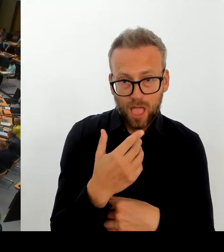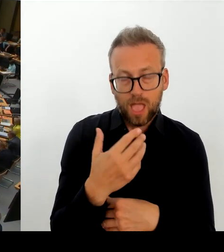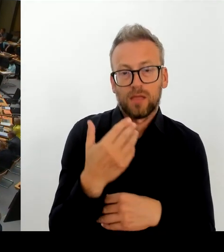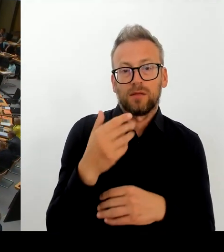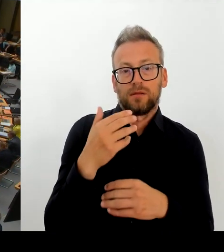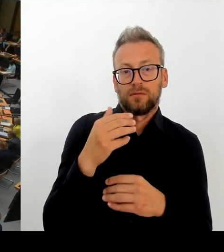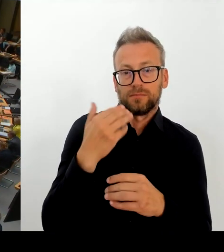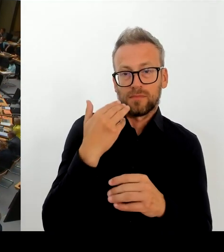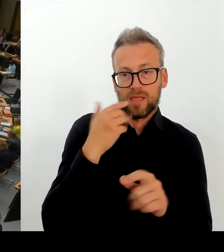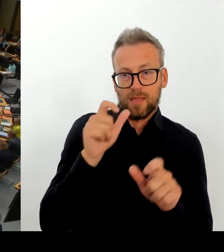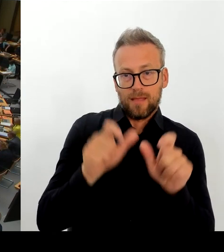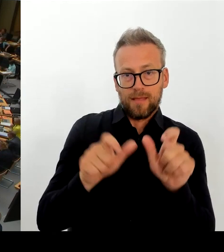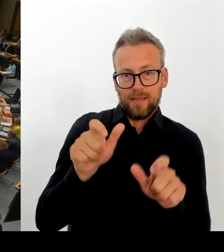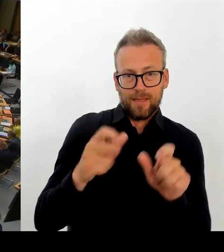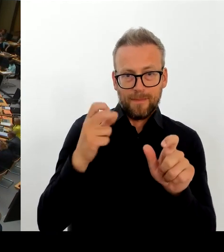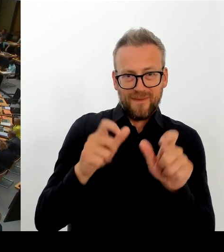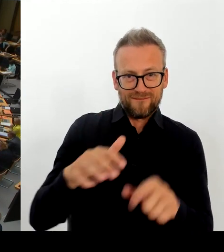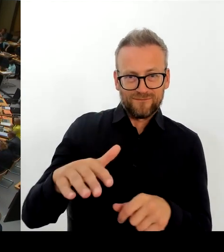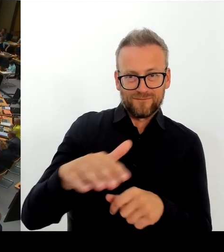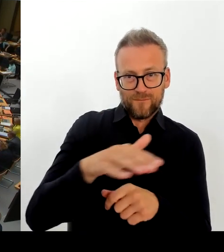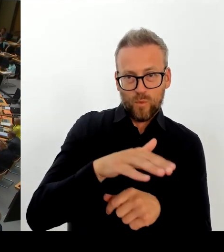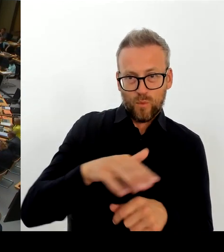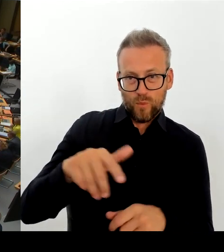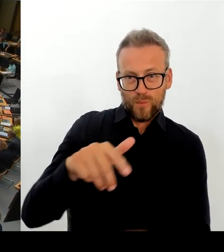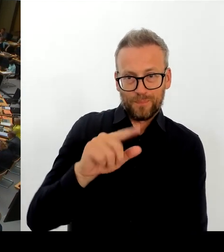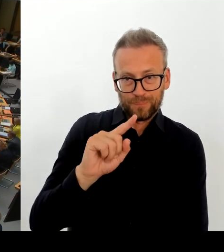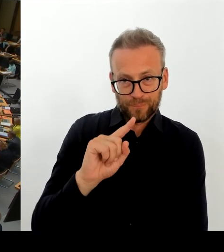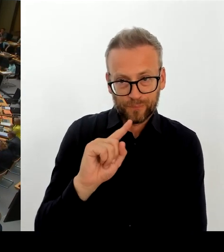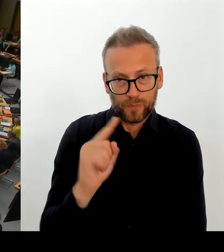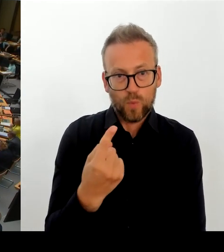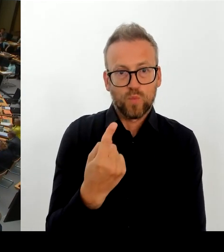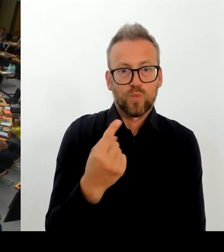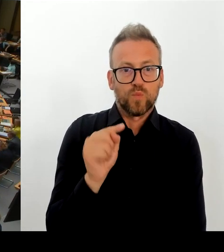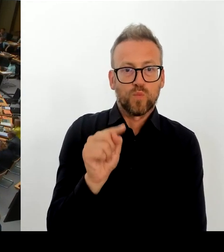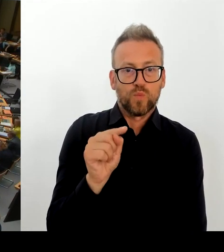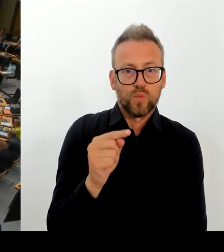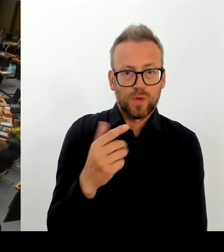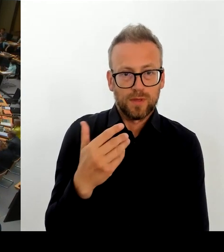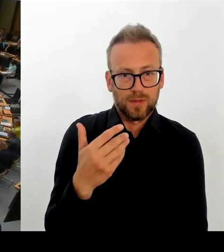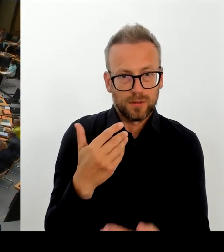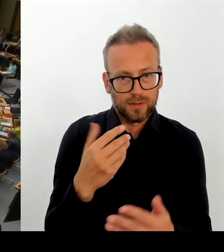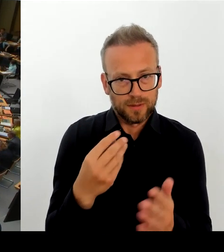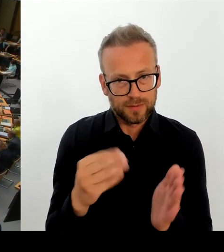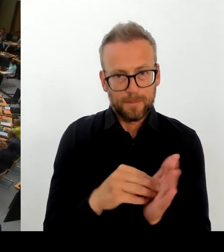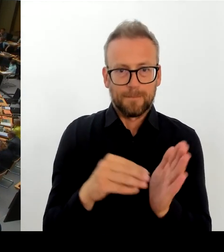zu lösen ist. Das haben Sie ja auch gerade berichtet. Morgen wird Ihr Sicherheitsgipfel stattfinden und das Thema Leopoldplatz auch